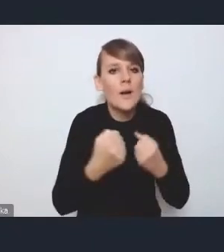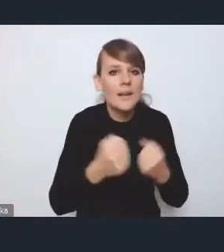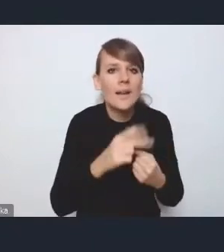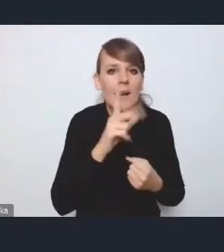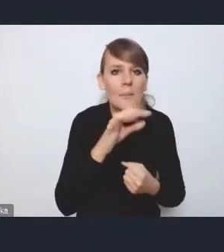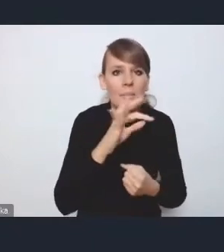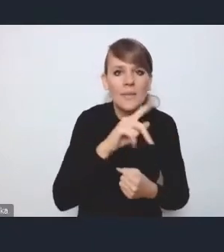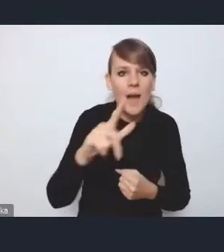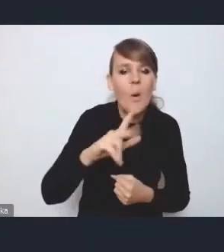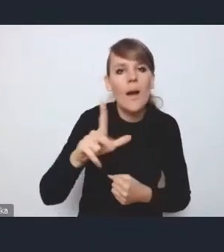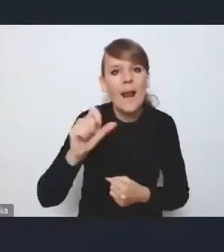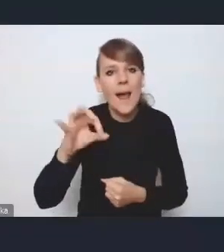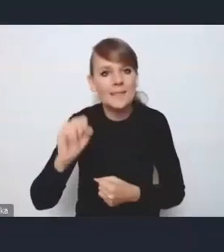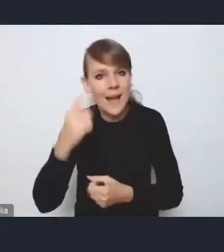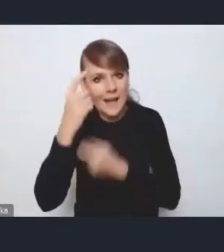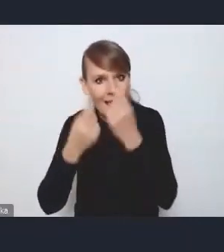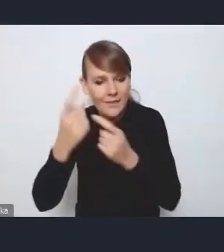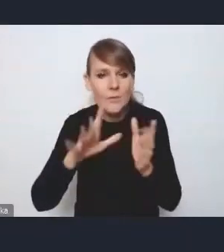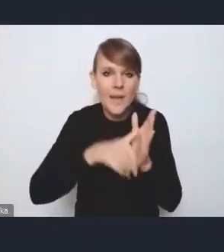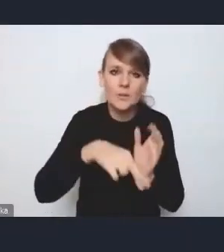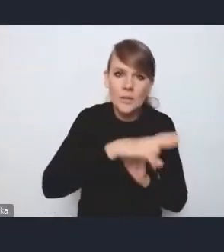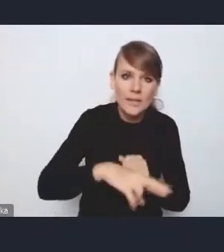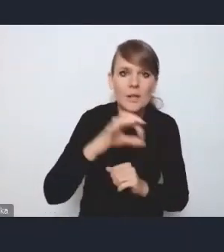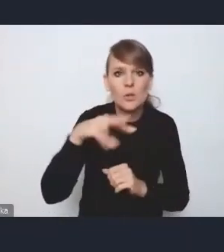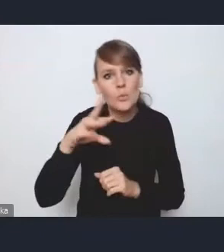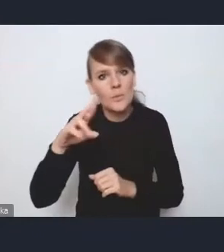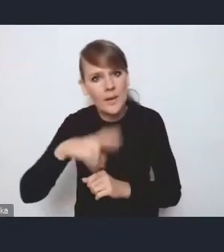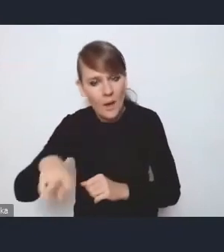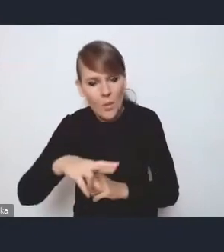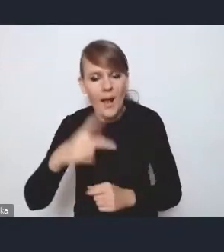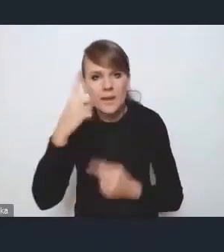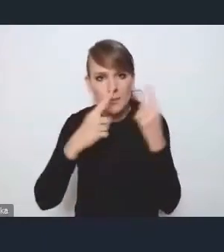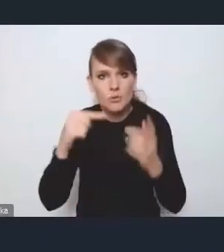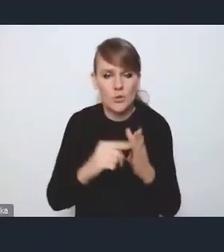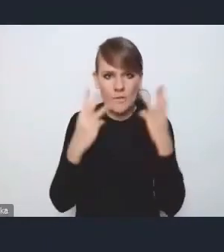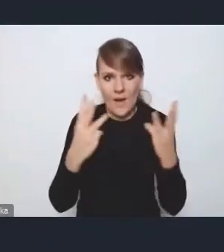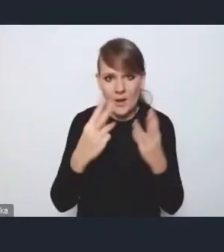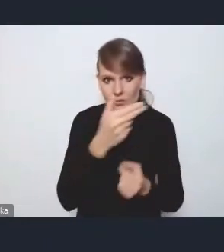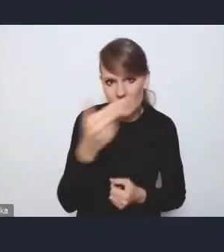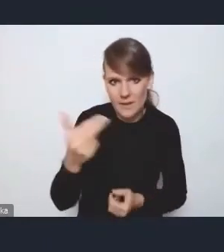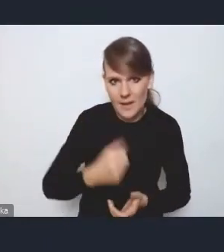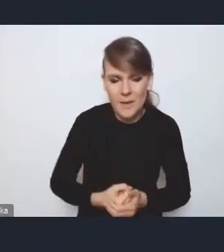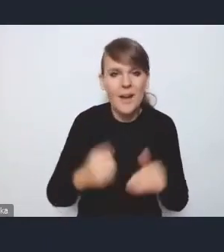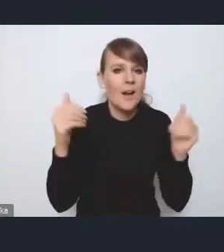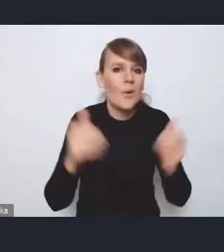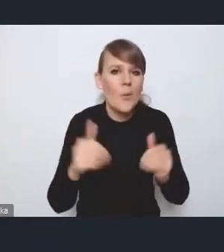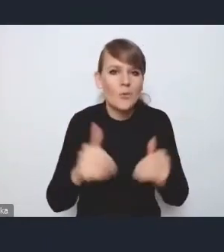właśnie w tych miastach regionalnych i subregionalnych. Wydaje mi się, że jest to bardzo istotny wątek. Może nie jest on wyraźny,